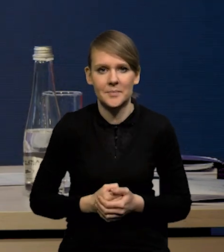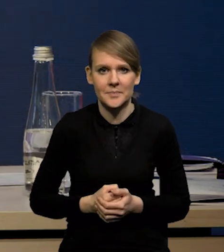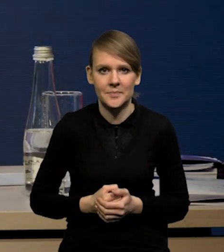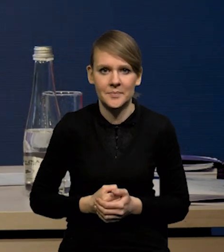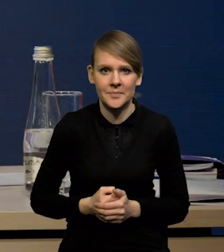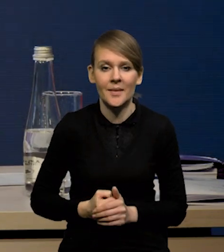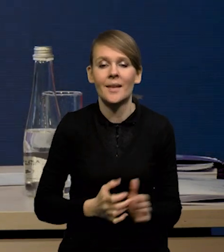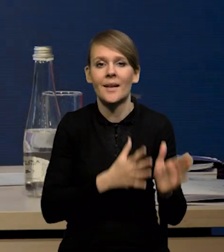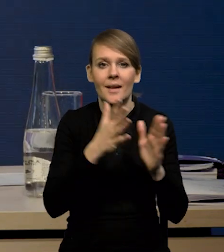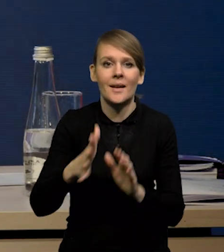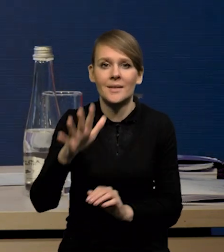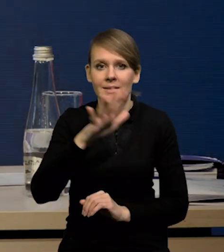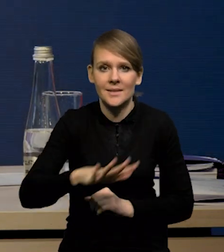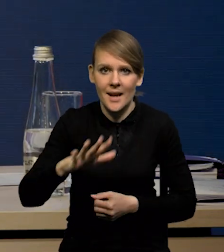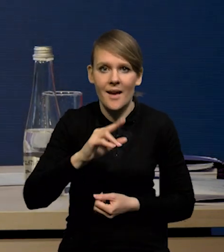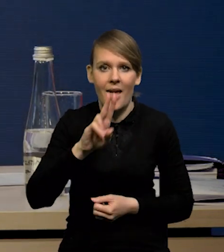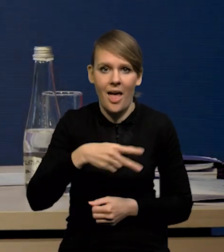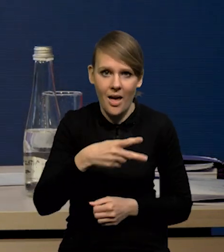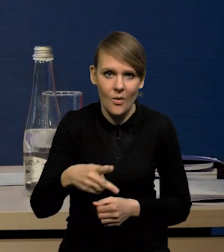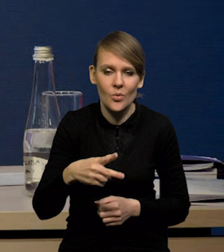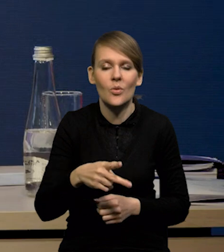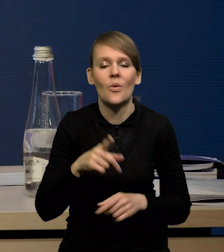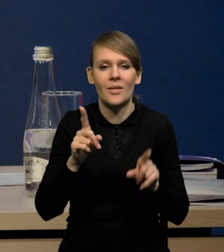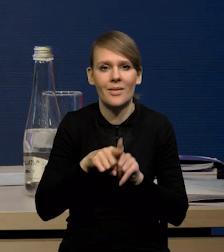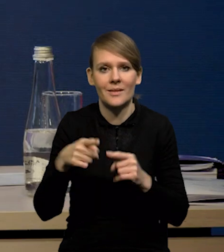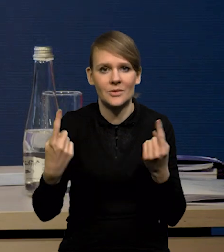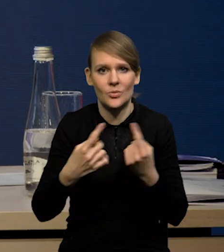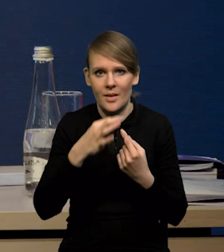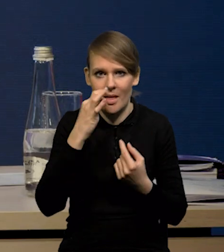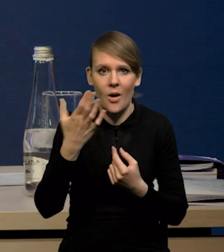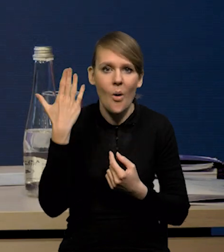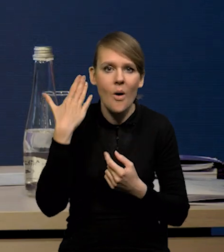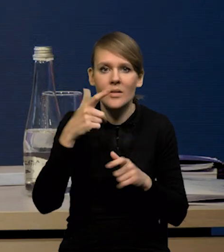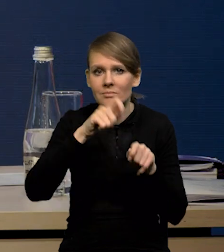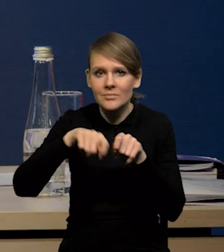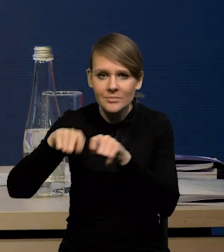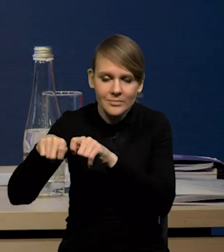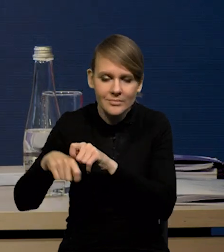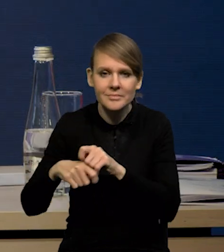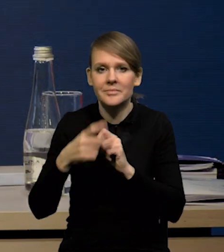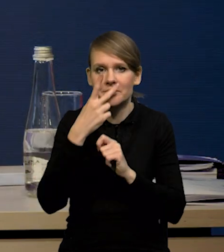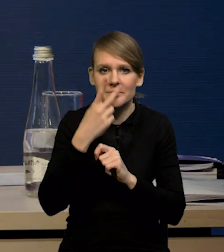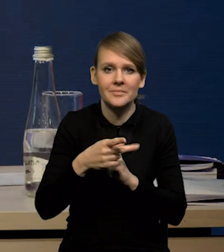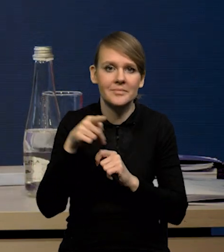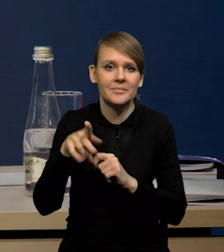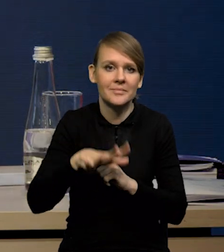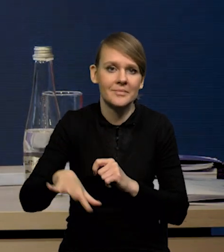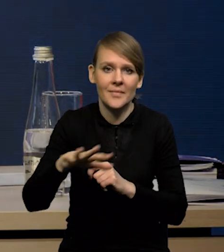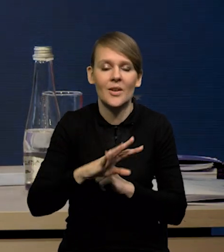Z kolei w przypadku strefy euro to też dane lepsze. Ta seria ostatnich rewizji pokazała, że gospodarka strefy euro w czwartym kwartale